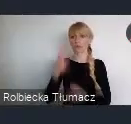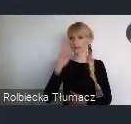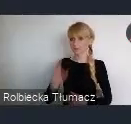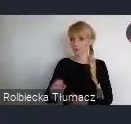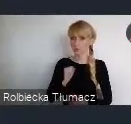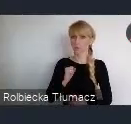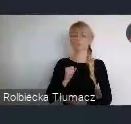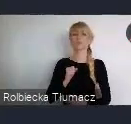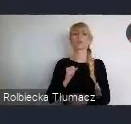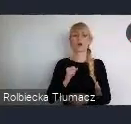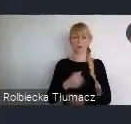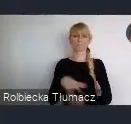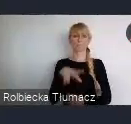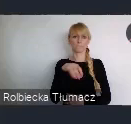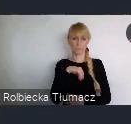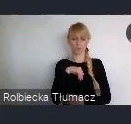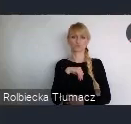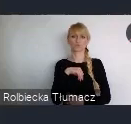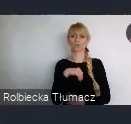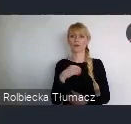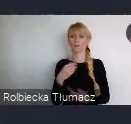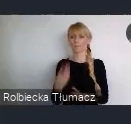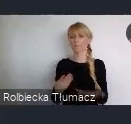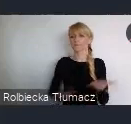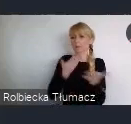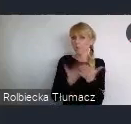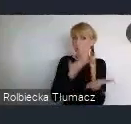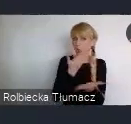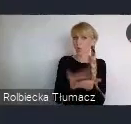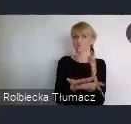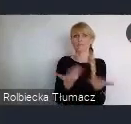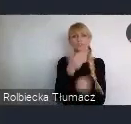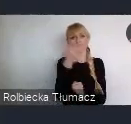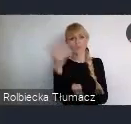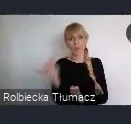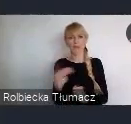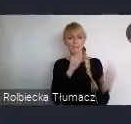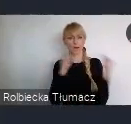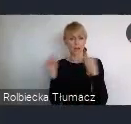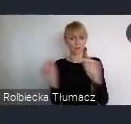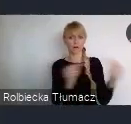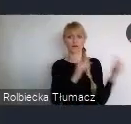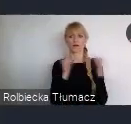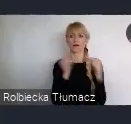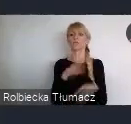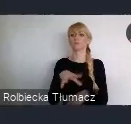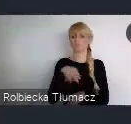Więc każde miasto, może też zaproponować jakiś konkretny temat. Wokół którego taką sieć współpracy chciałoby stworzyć.